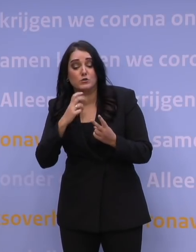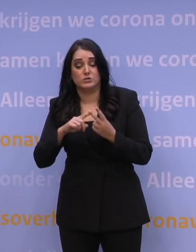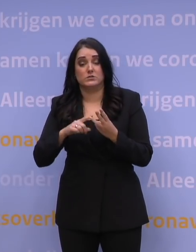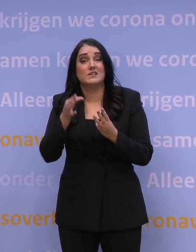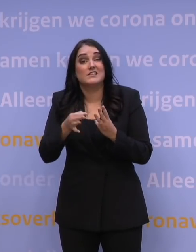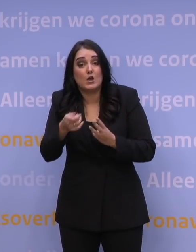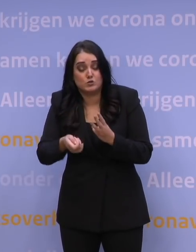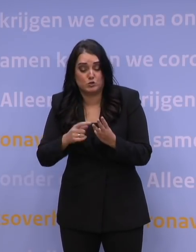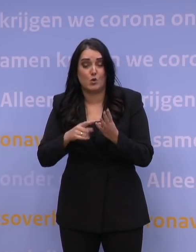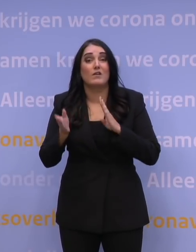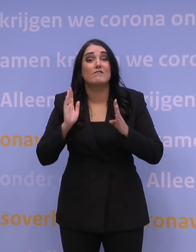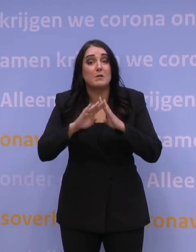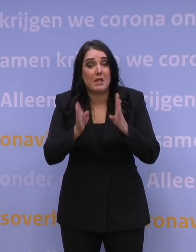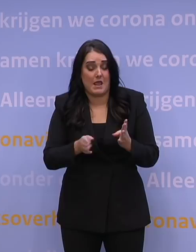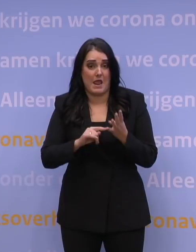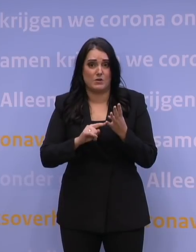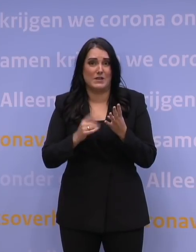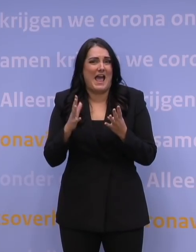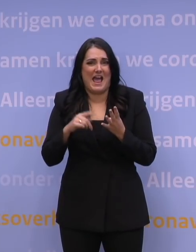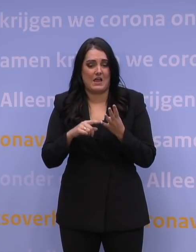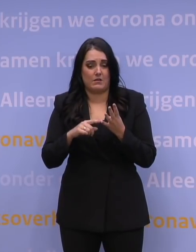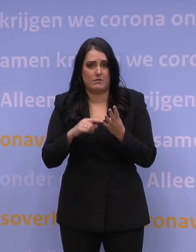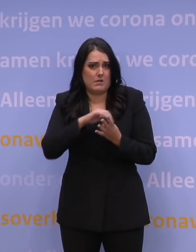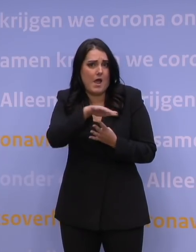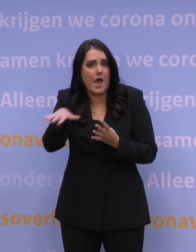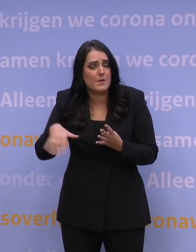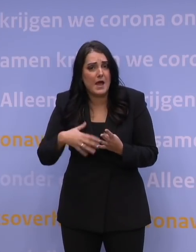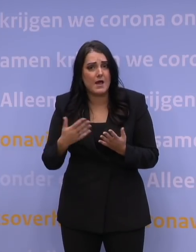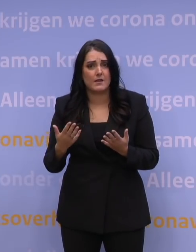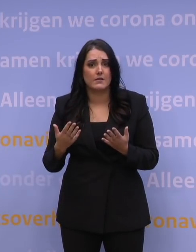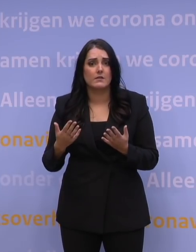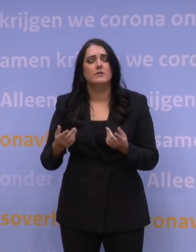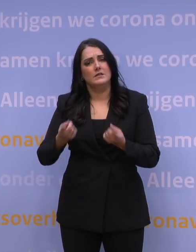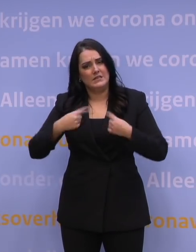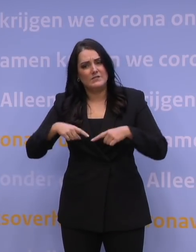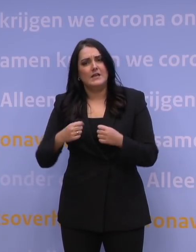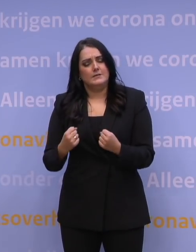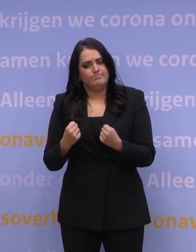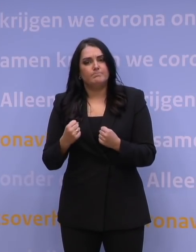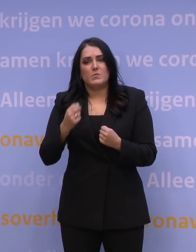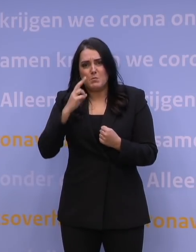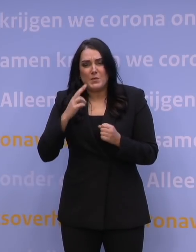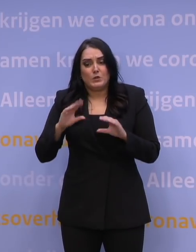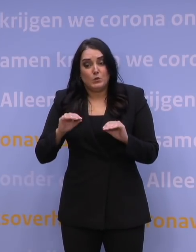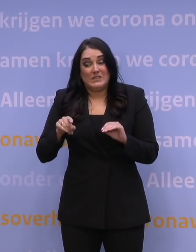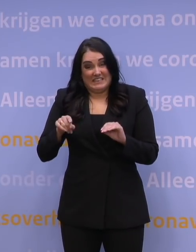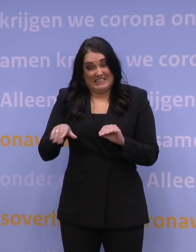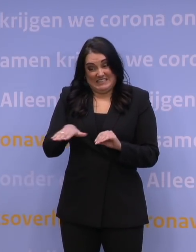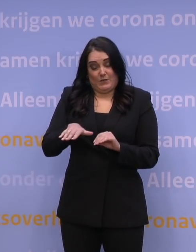in de verpleeghuizen, eigenlijk in de hele zorg. We doen er alles aan dat die scenario's geen werkelijkheid worden.